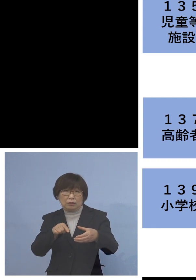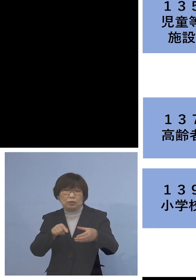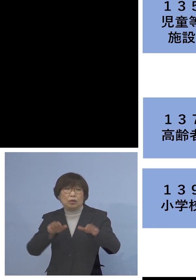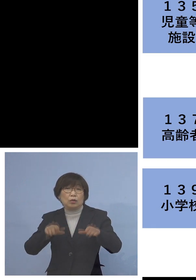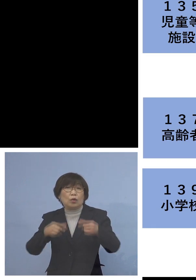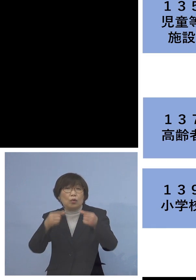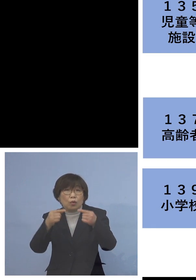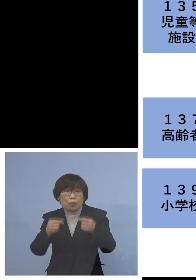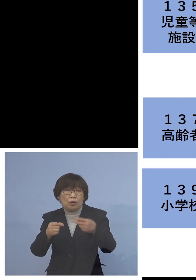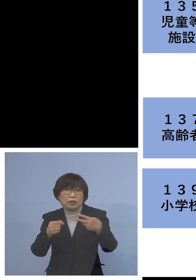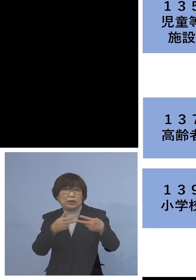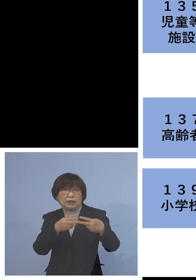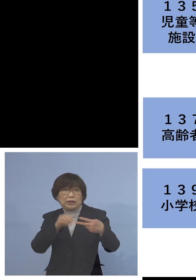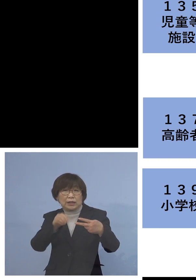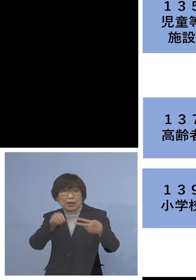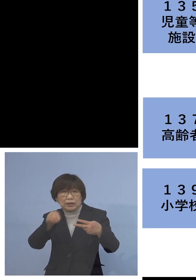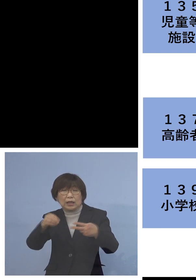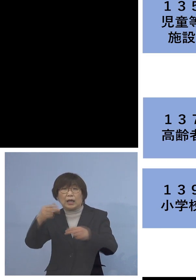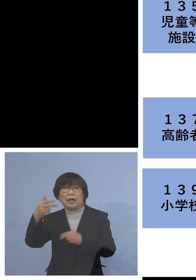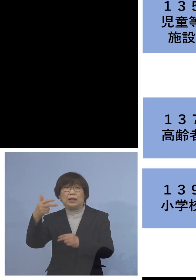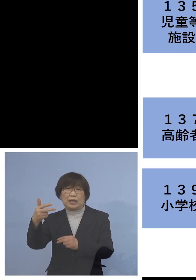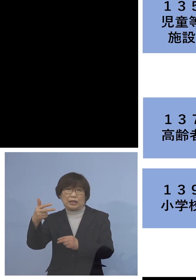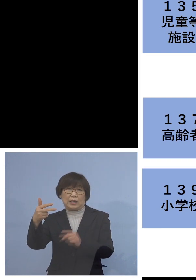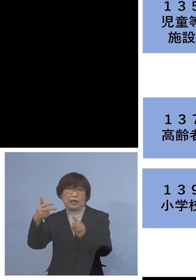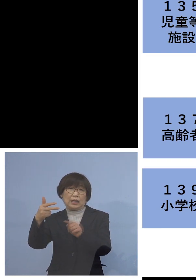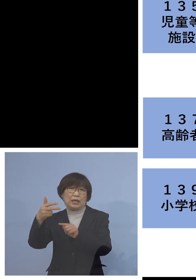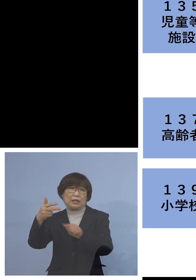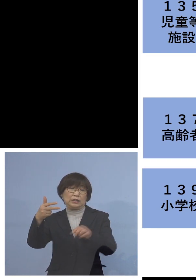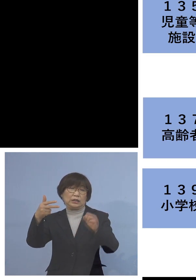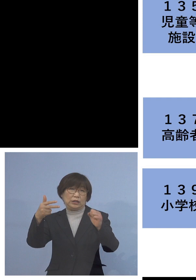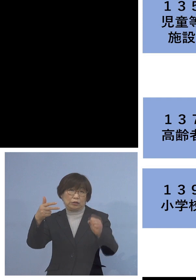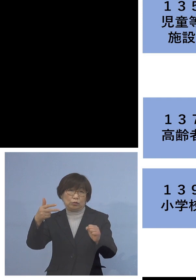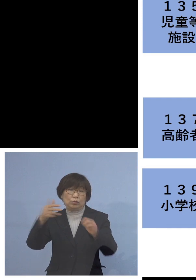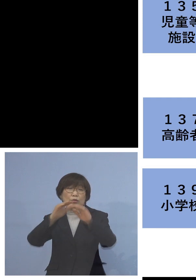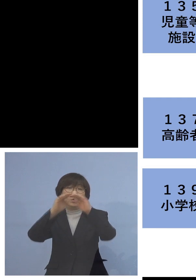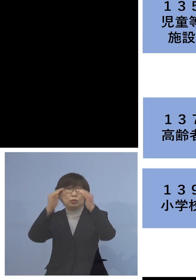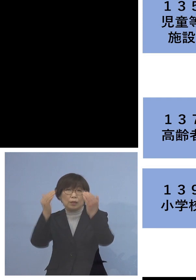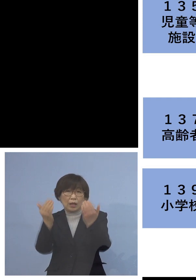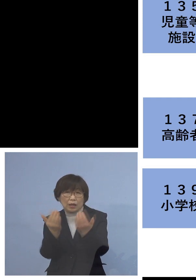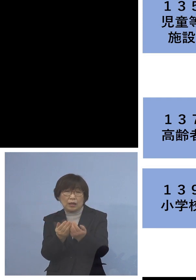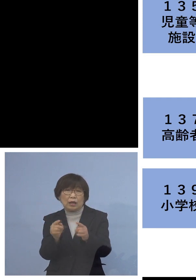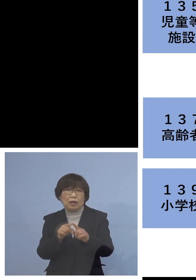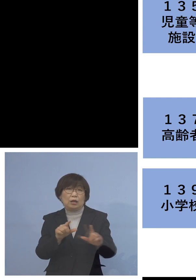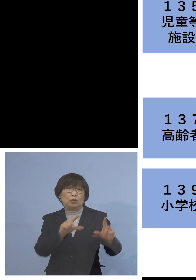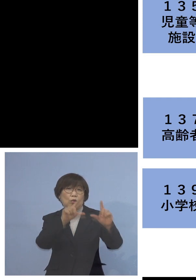全部で7名おられますが 全て同居のご家族、家庭内感染